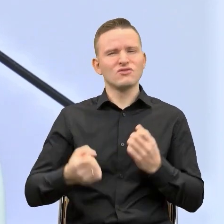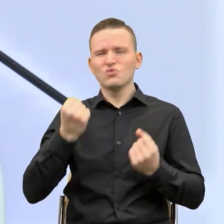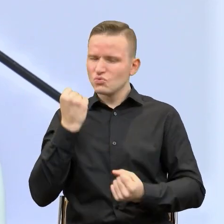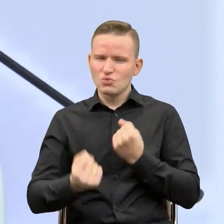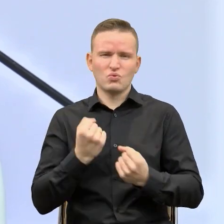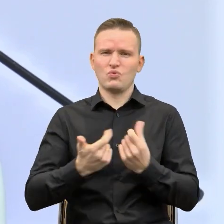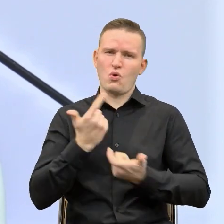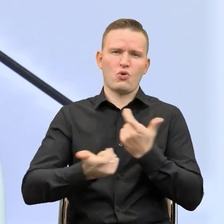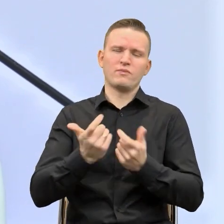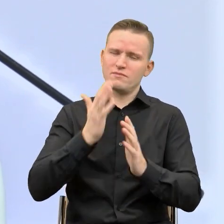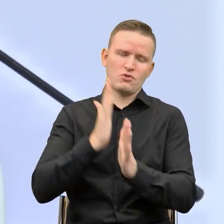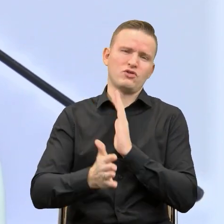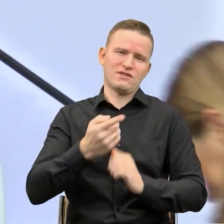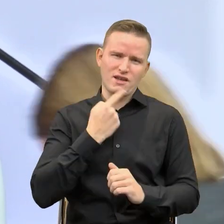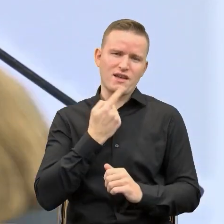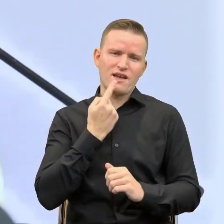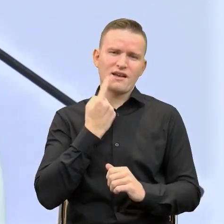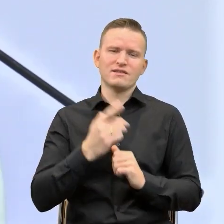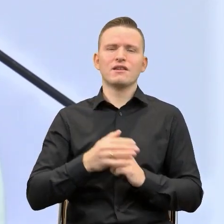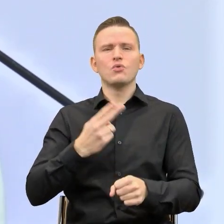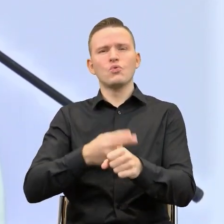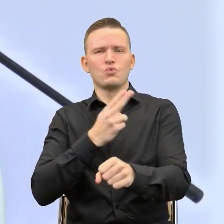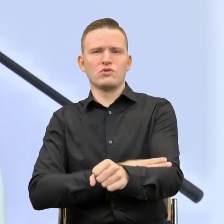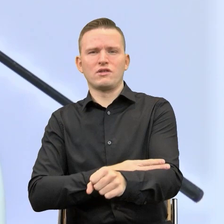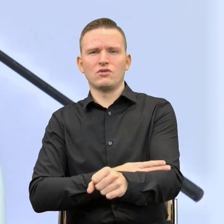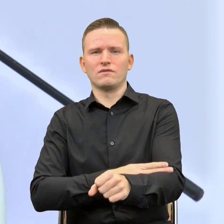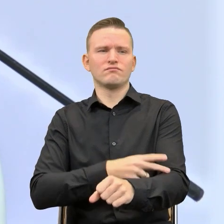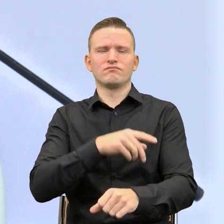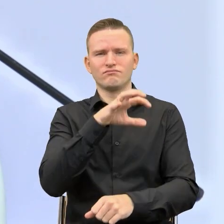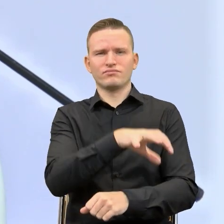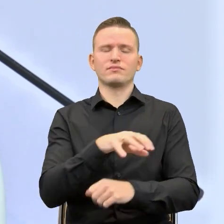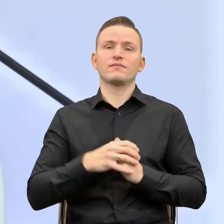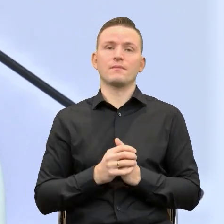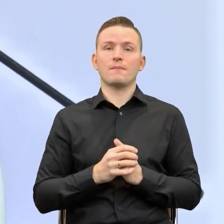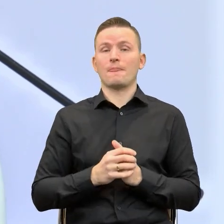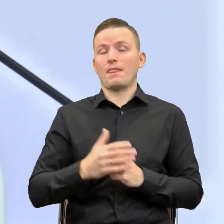wprowadzać prosty język w urzędowej rzeczywistości. Mam nadzieję, że posłuchamy o tym,